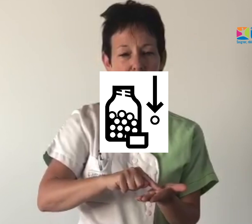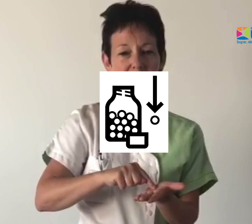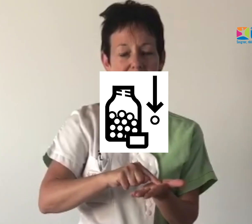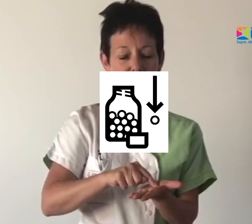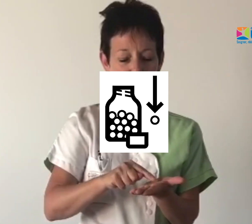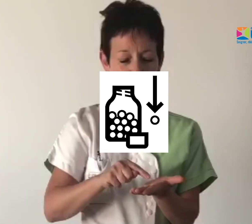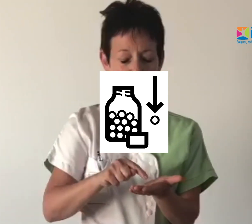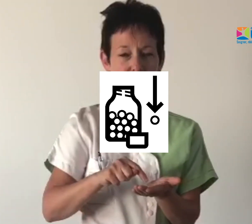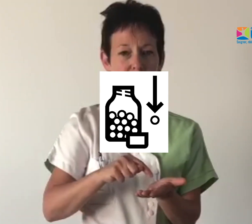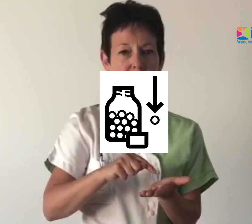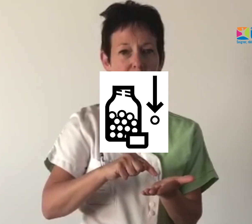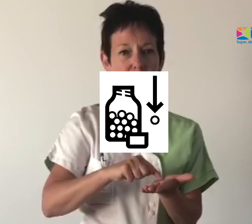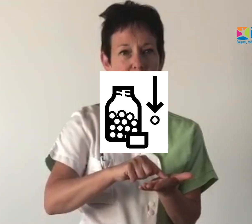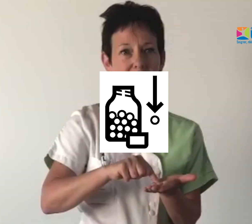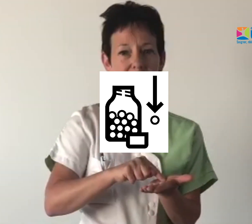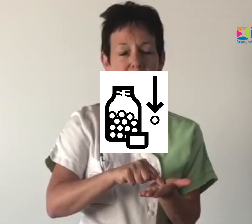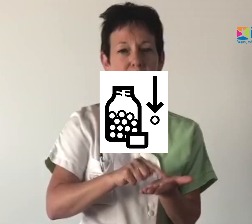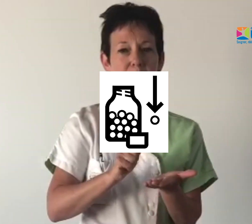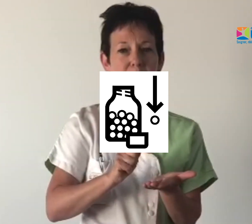Médicament